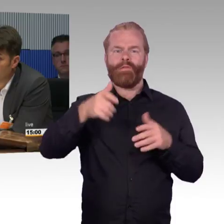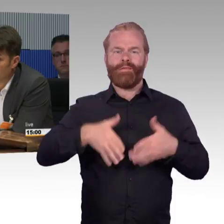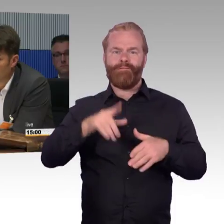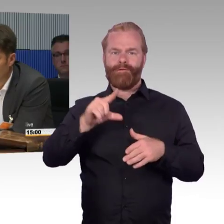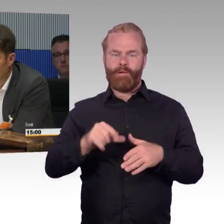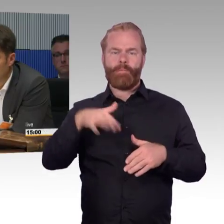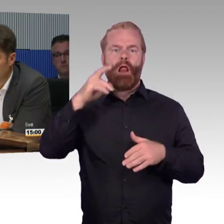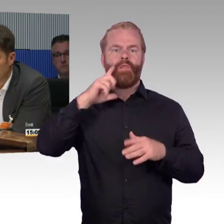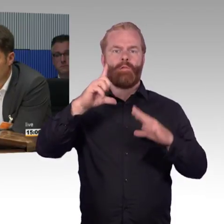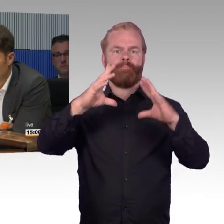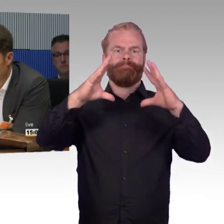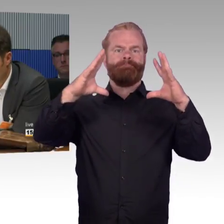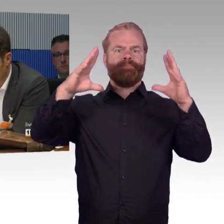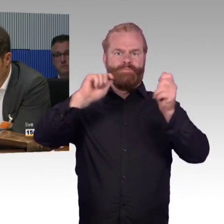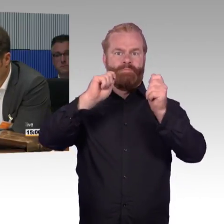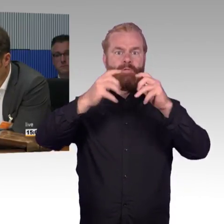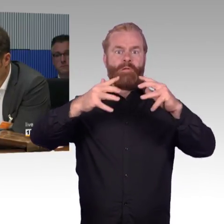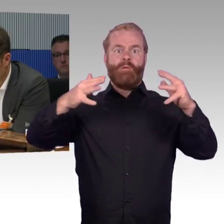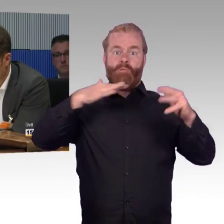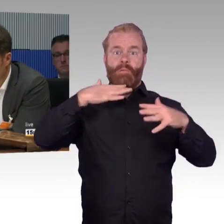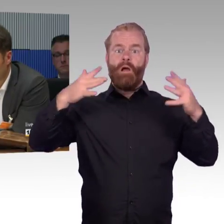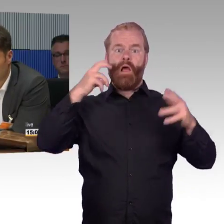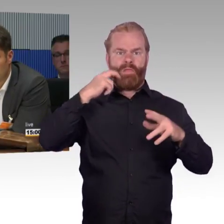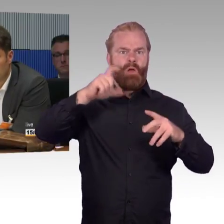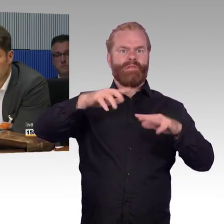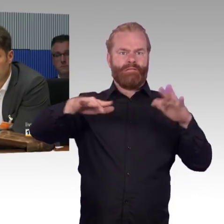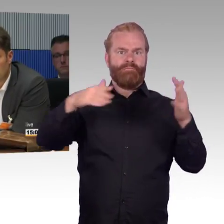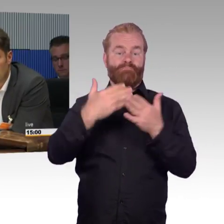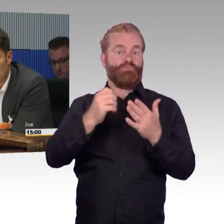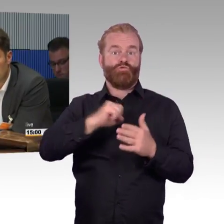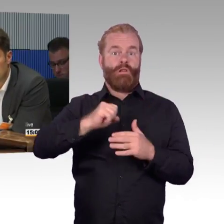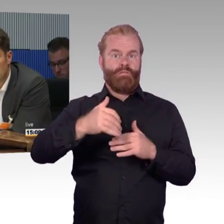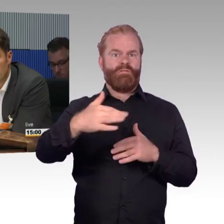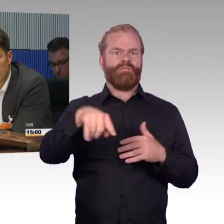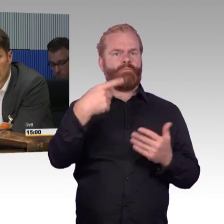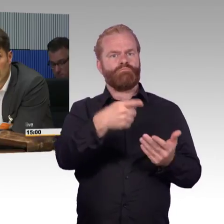Auf der anderen Seite, Thema nachhaltige Mobilität, möchte ich Sie daran erinnern, die Automobilindustrie